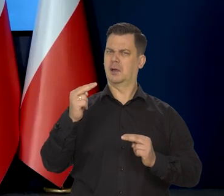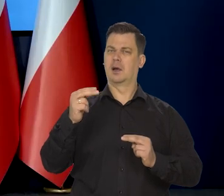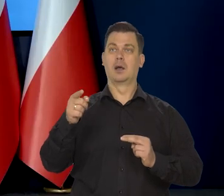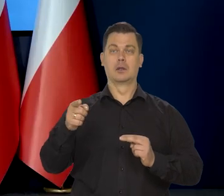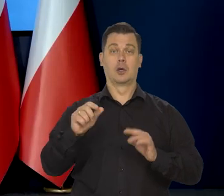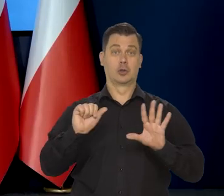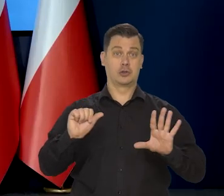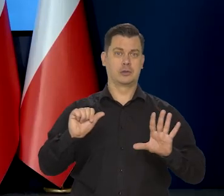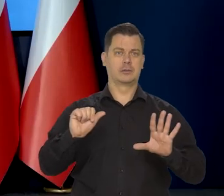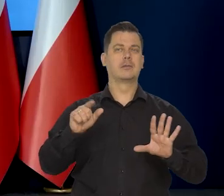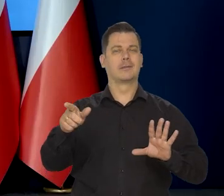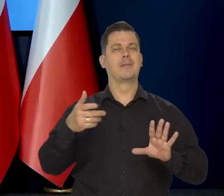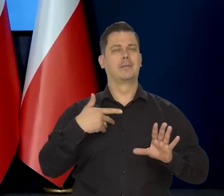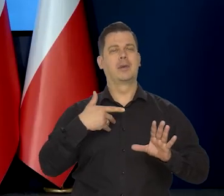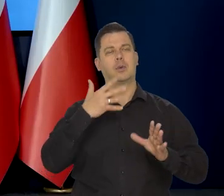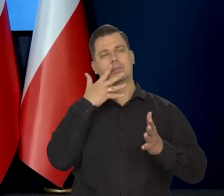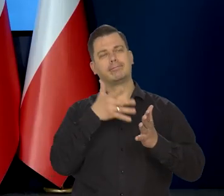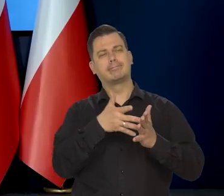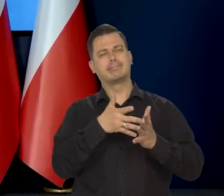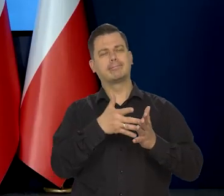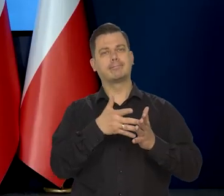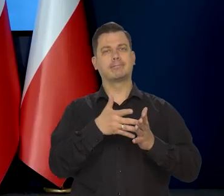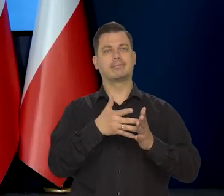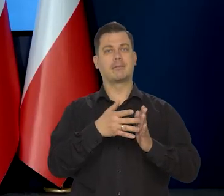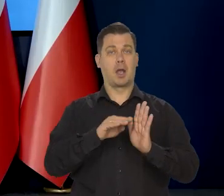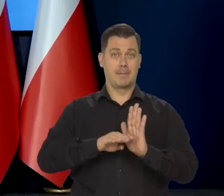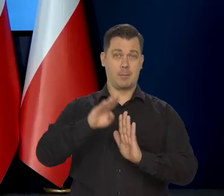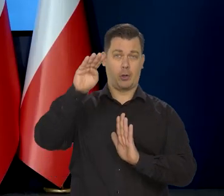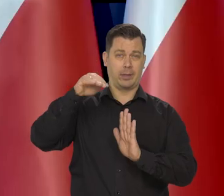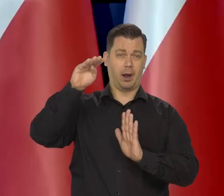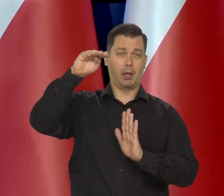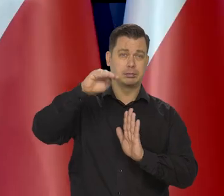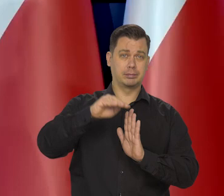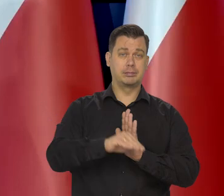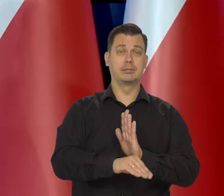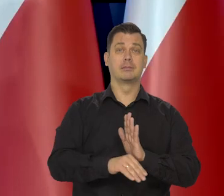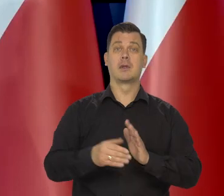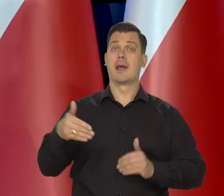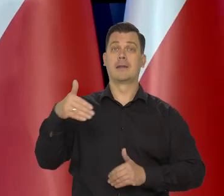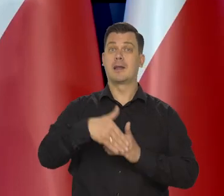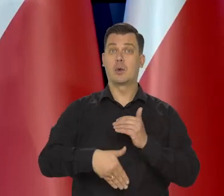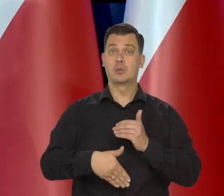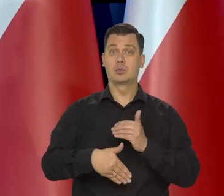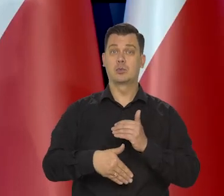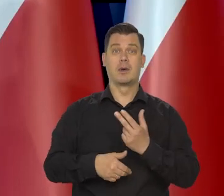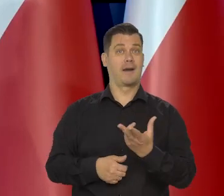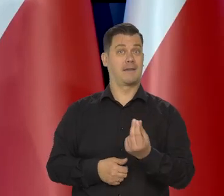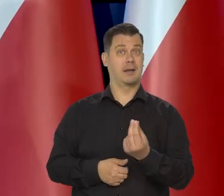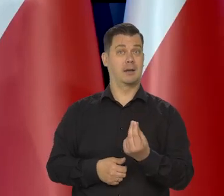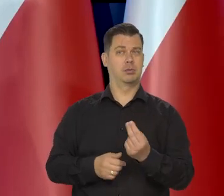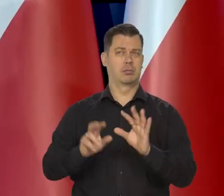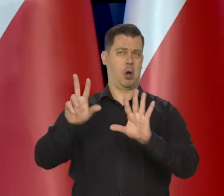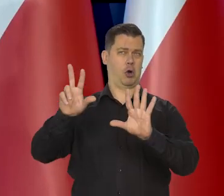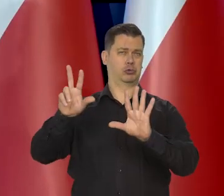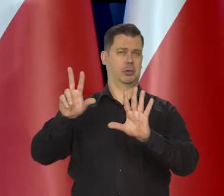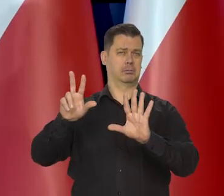Z modelu wynika, że w tym ostatnim kwartale będzie około 8. Może poniżej 8.